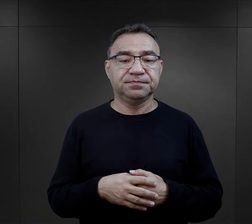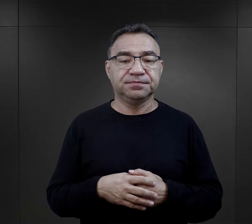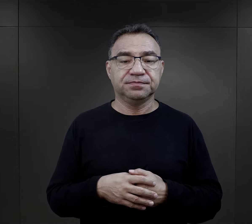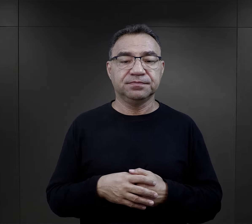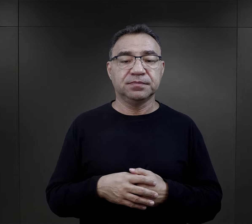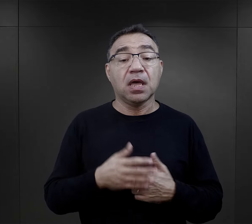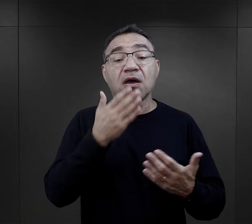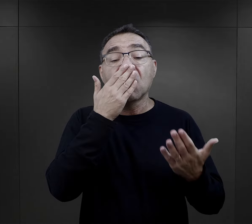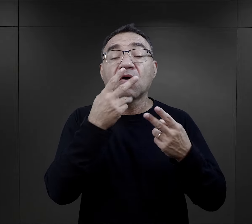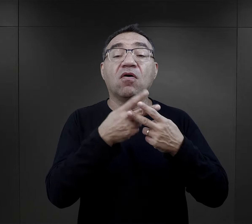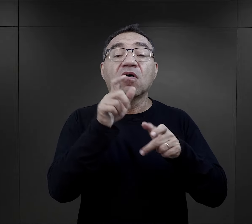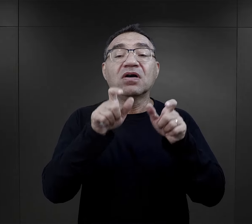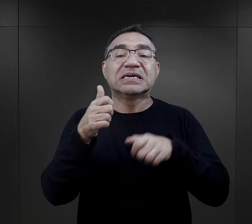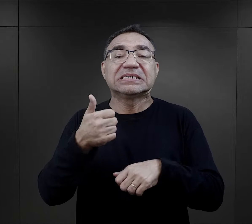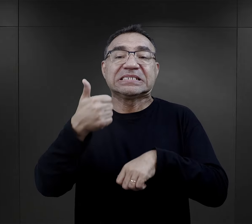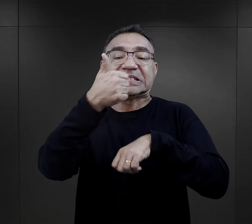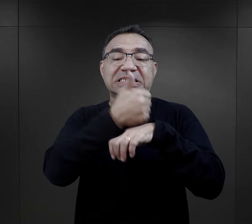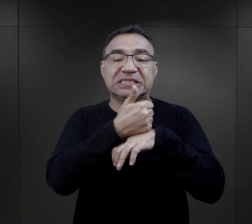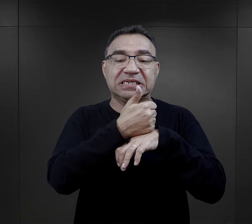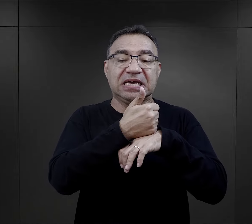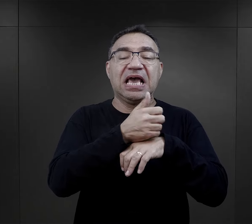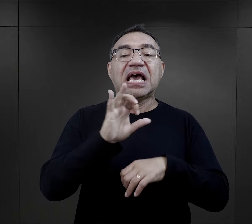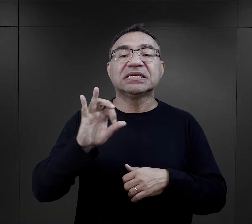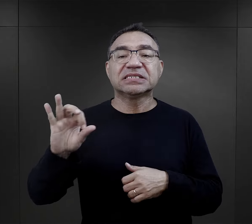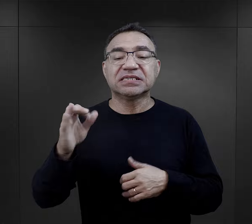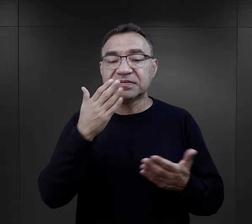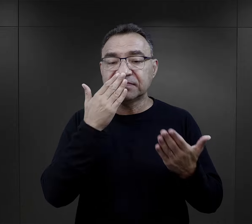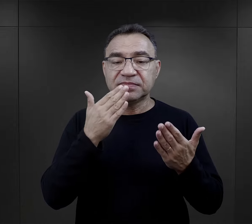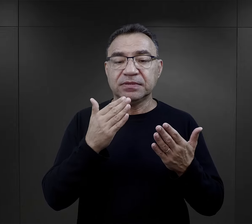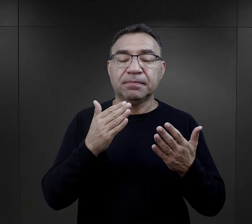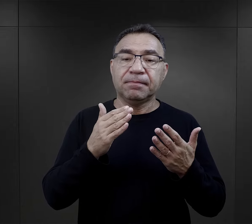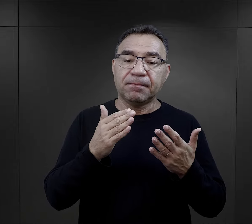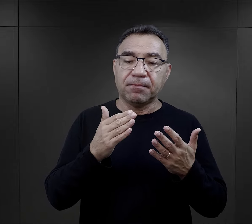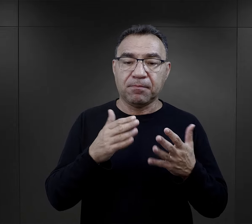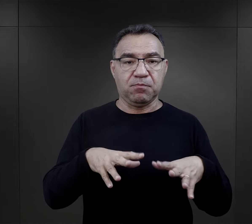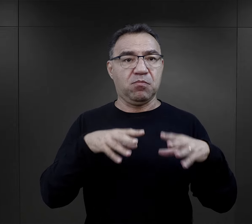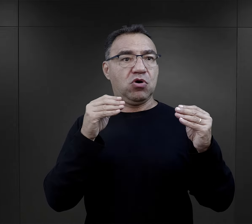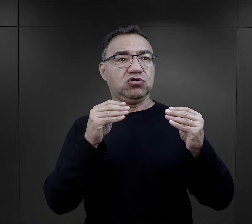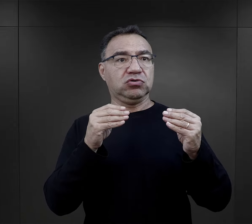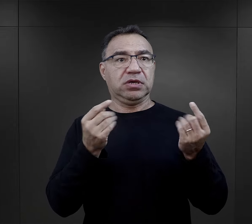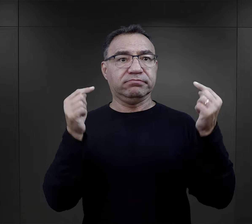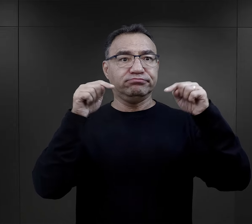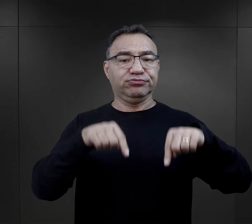A jak wyglądała rola więźniów funkcyjnych i esesmanów w tym pierwszym doświadczeniu więźnia w obozie?